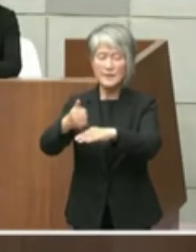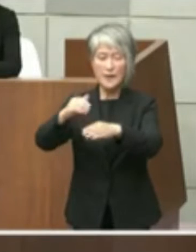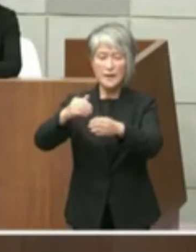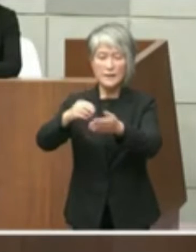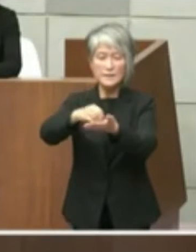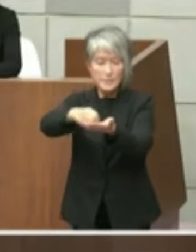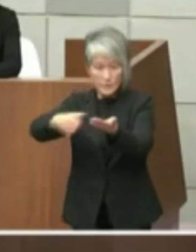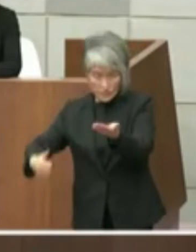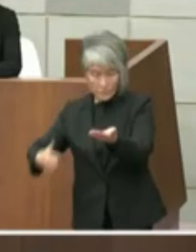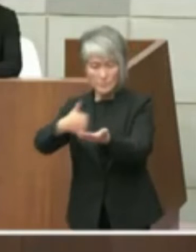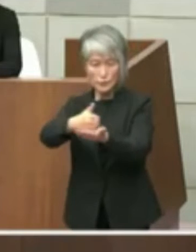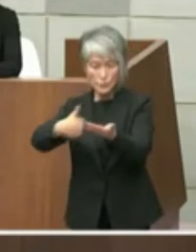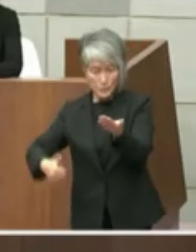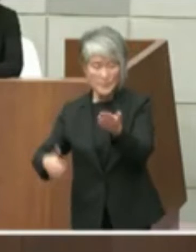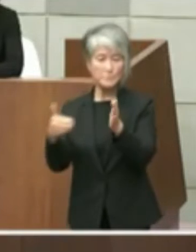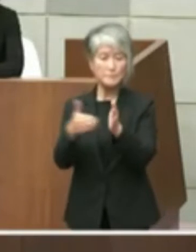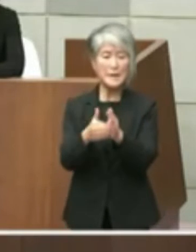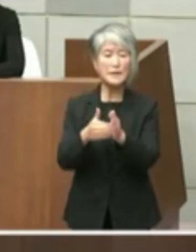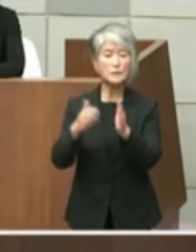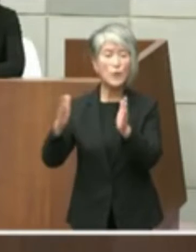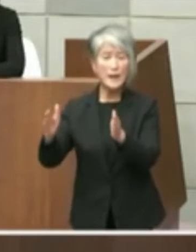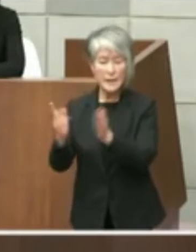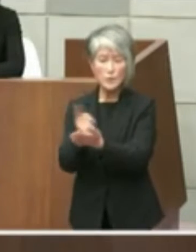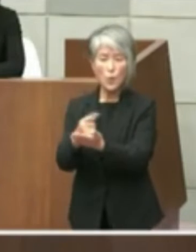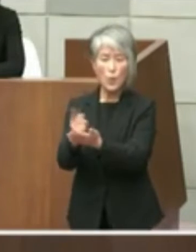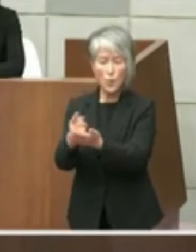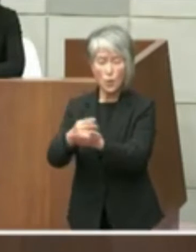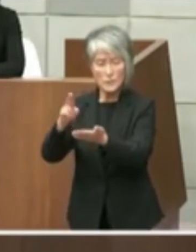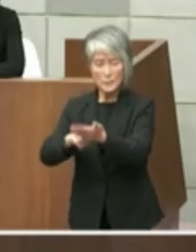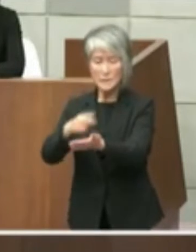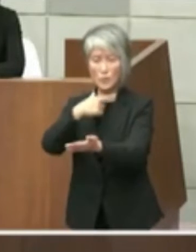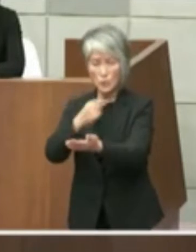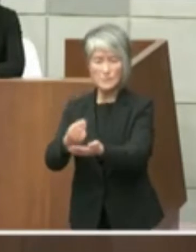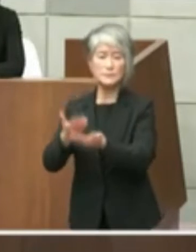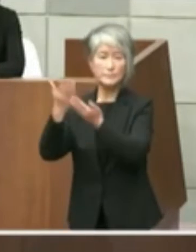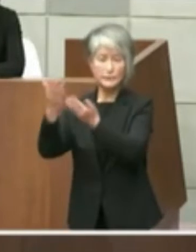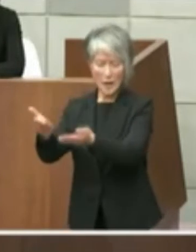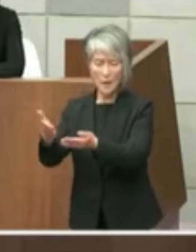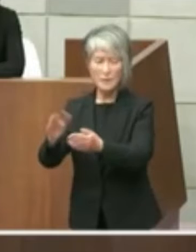願いしたいという旨の質問をいたしました が知事の方からはタイにも迫ったおりまし